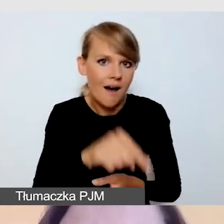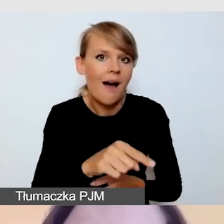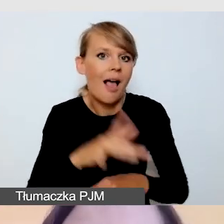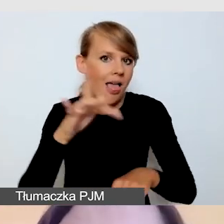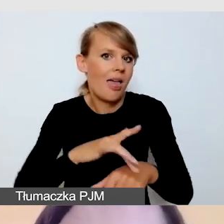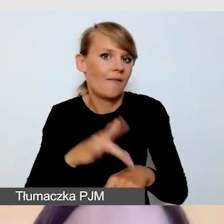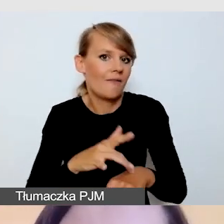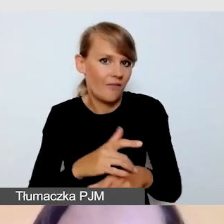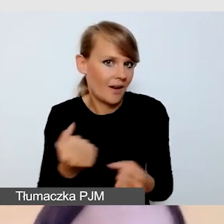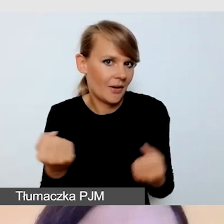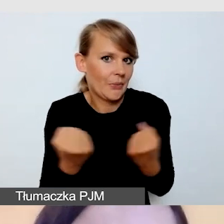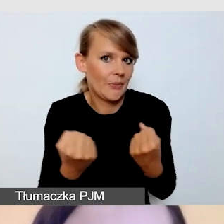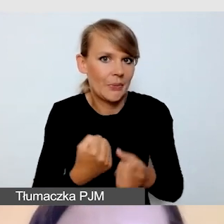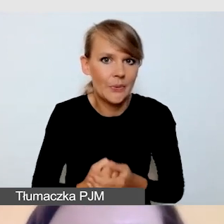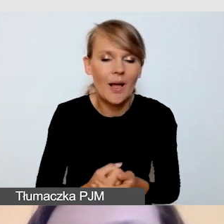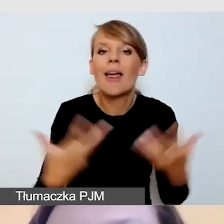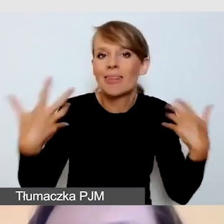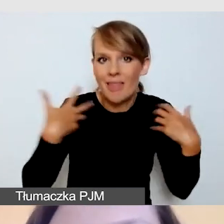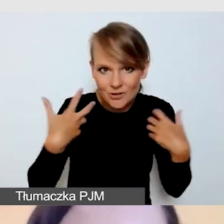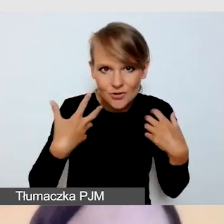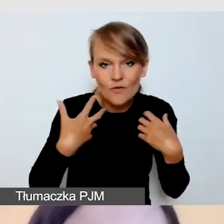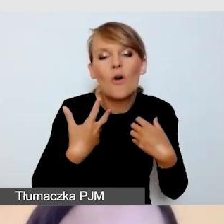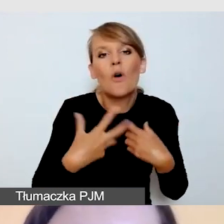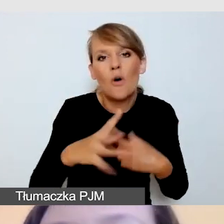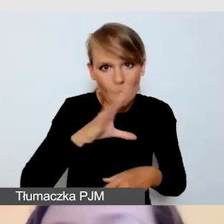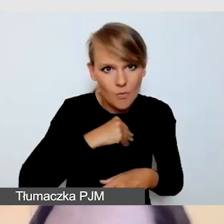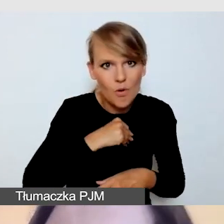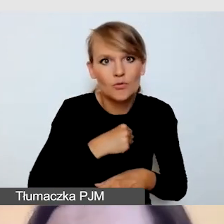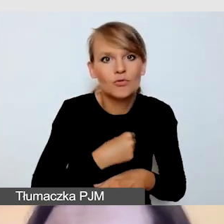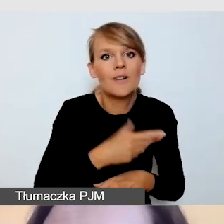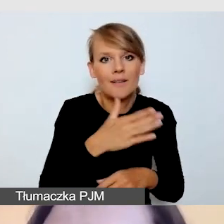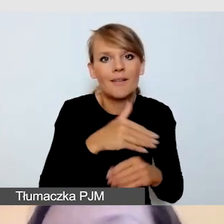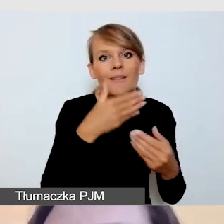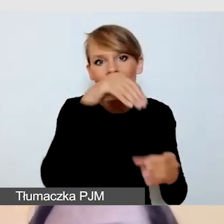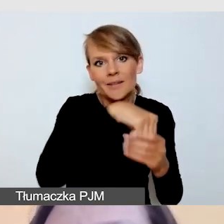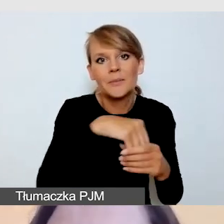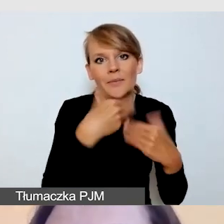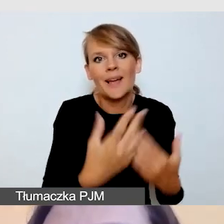Wówczas na żywo możemy realizować wydarzenie z jedną usługą, na którą nas stać,